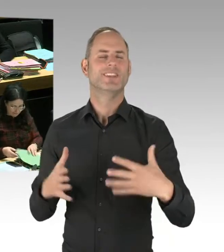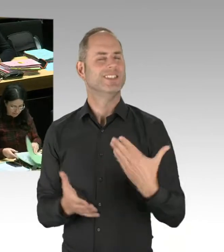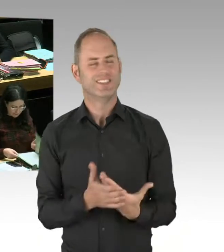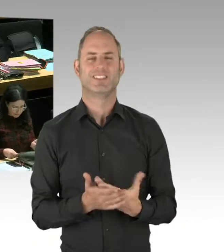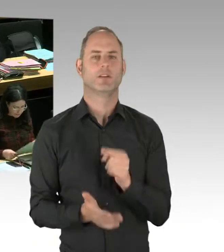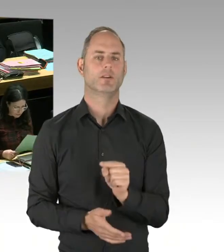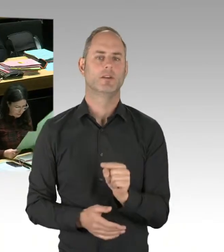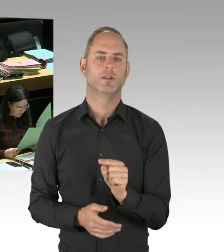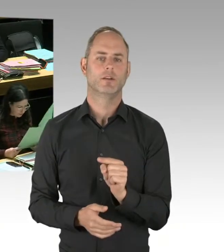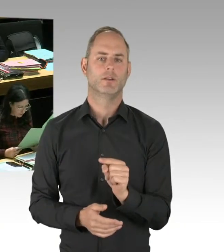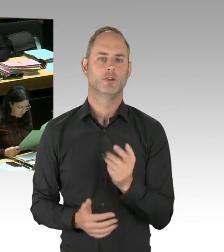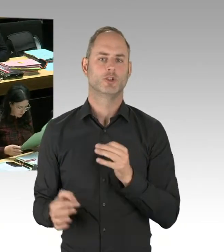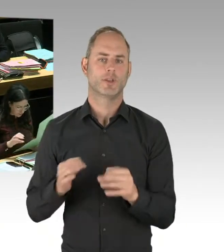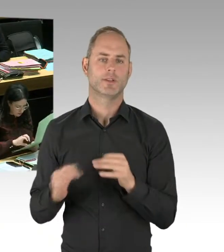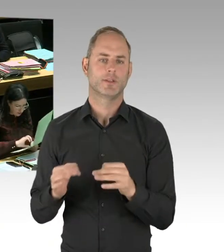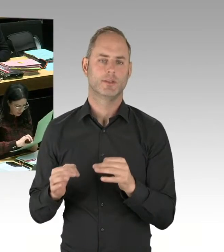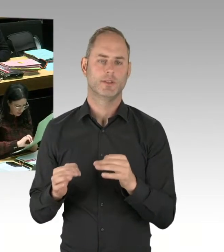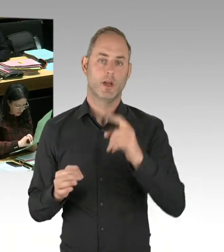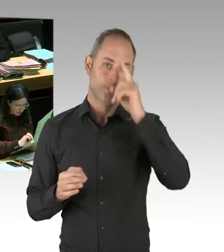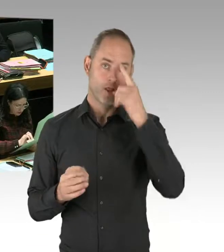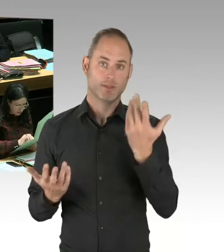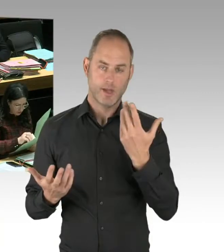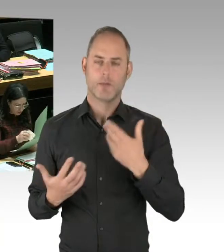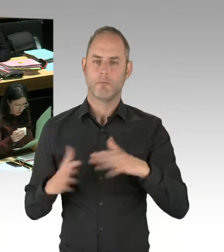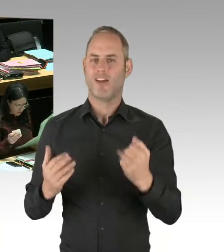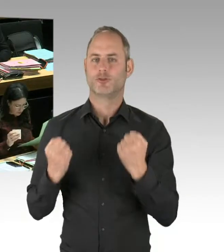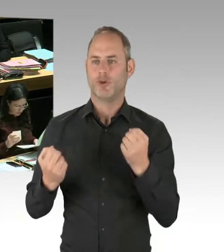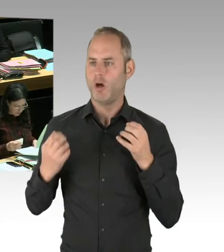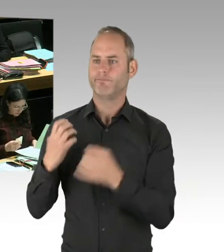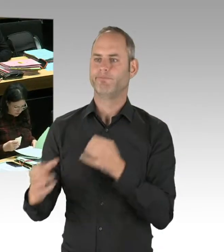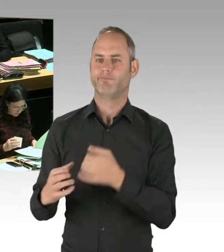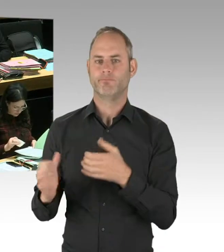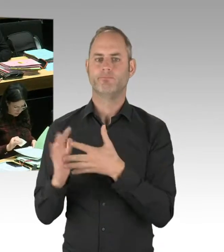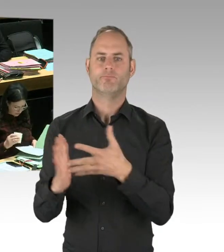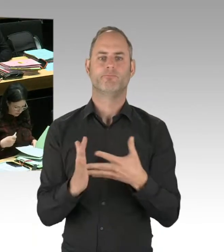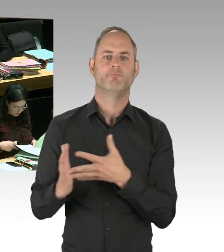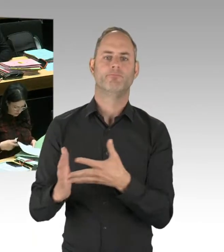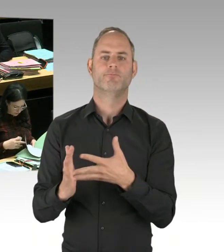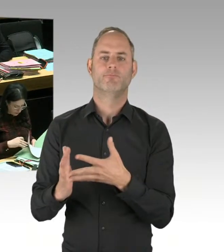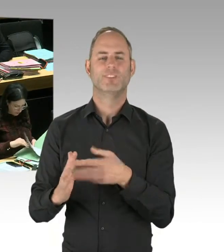Sie können das in der Statistik nachlesen. Sie können übrigens auch mit Anwohnern, die direkt am Görlitzer Park wohnen, sprechen.